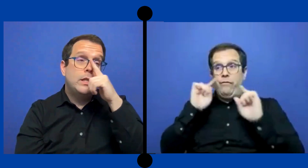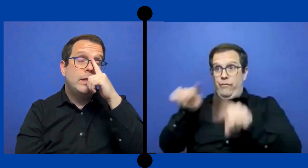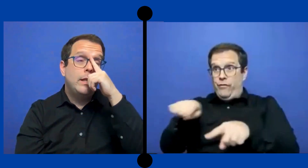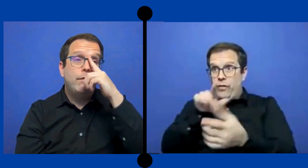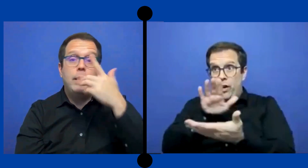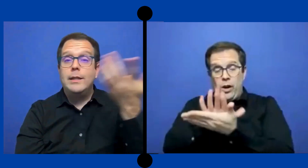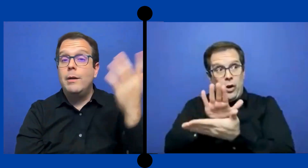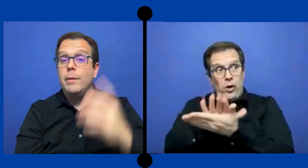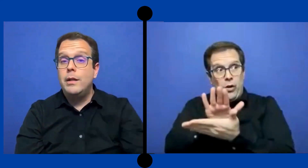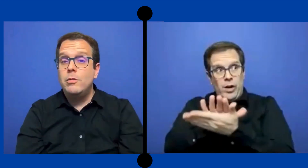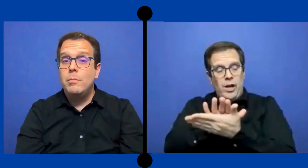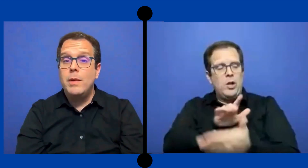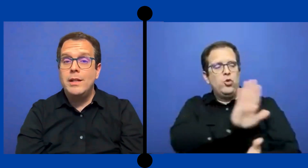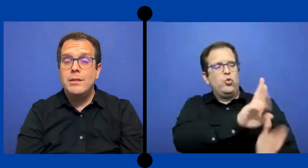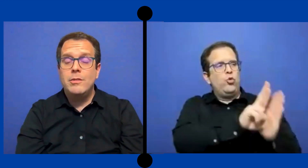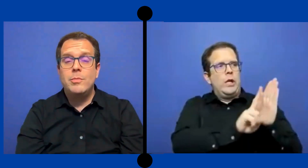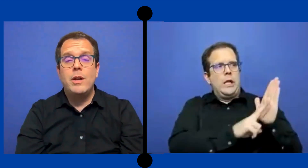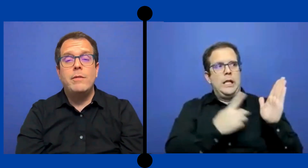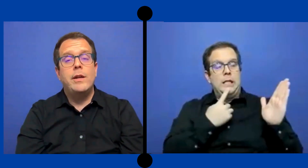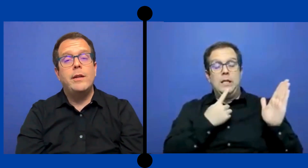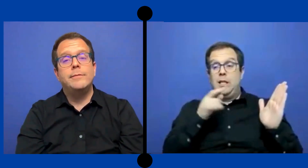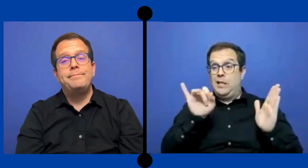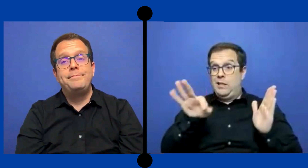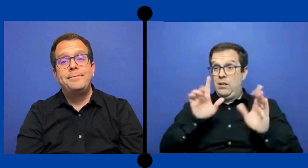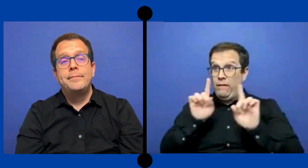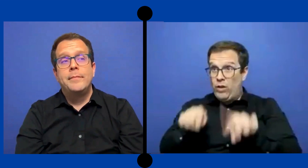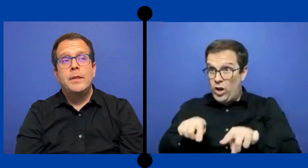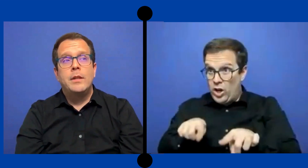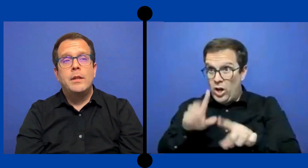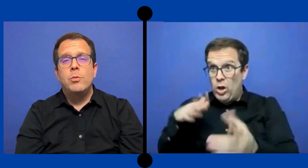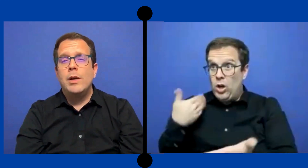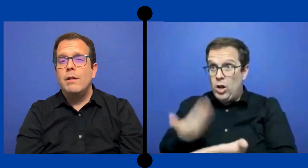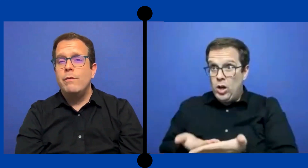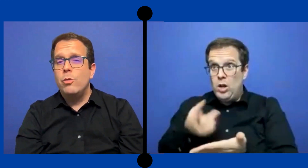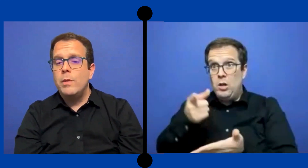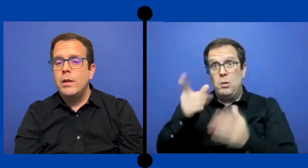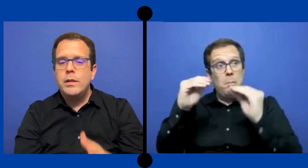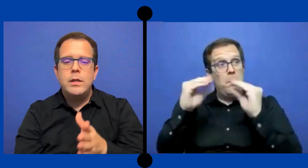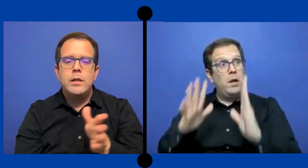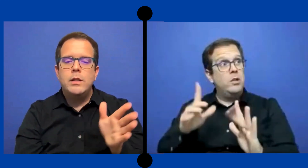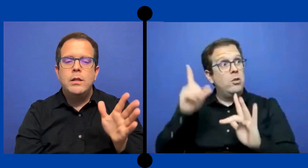Sí ese día faltaba un maestro pero había que que buscar la forma de